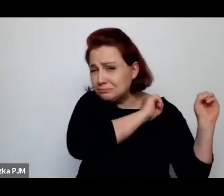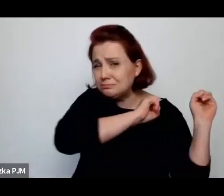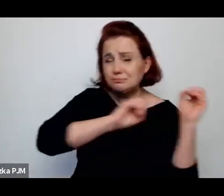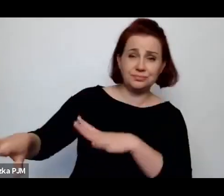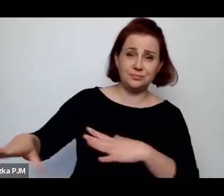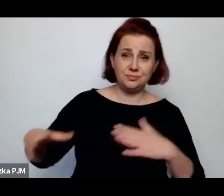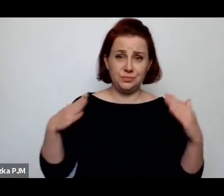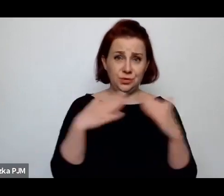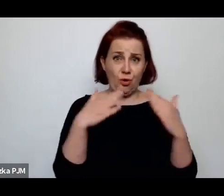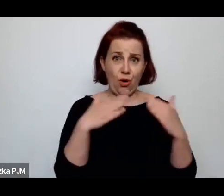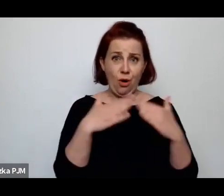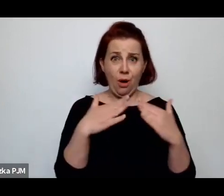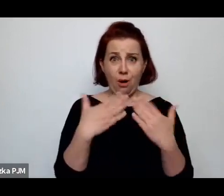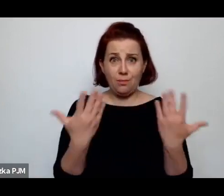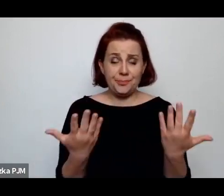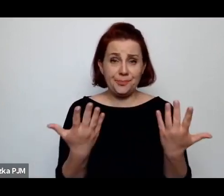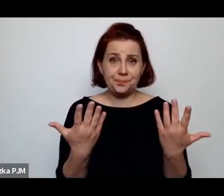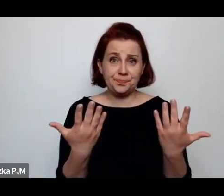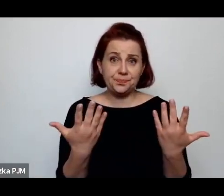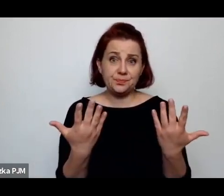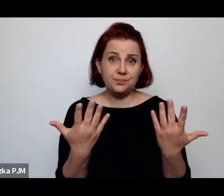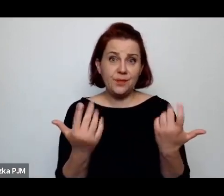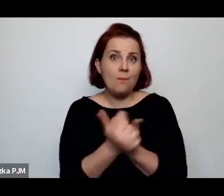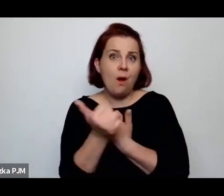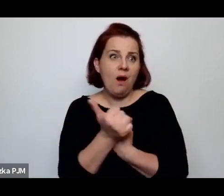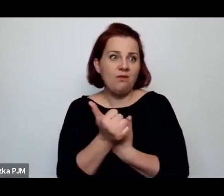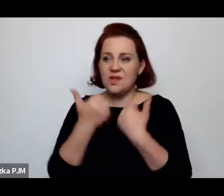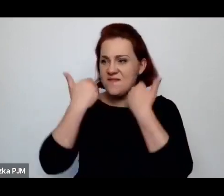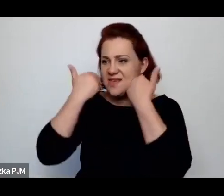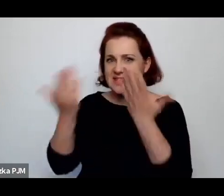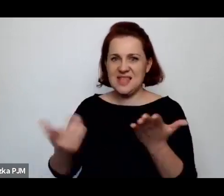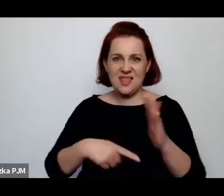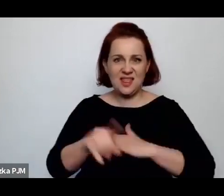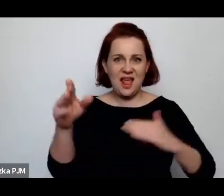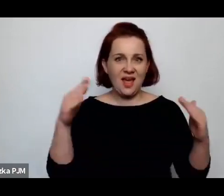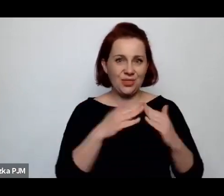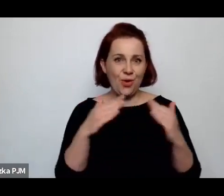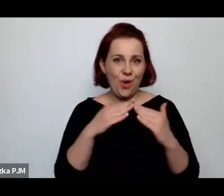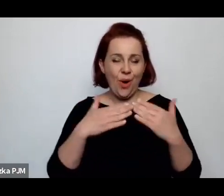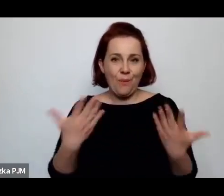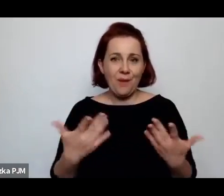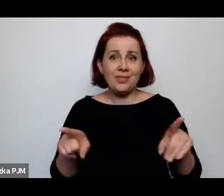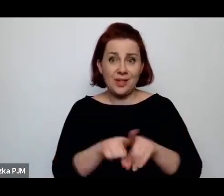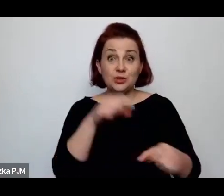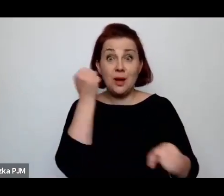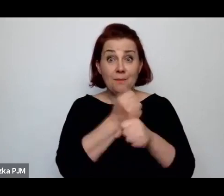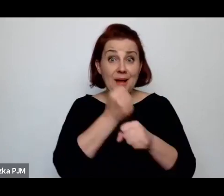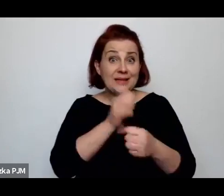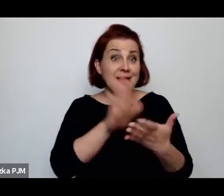bo przynosiły wstyd domowi. … z pracy, gdy na przykład były służącymi.